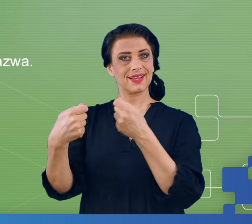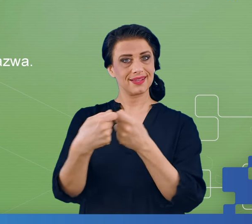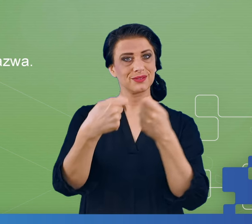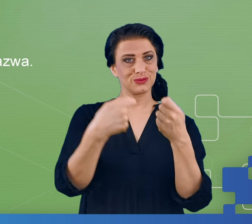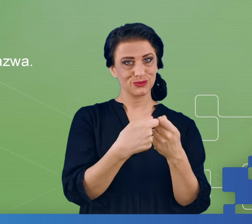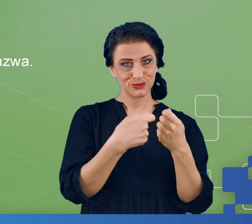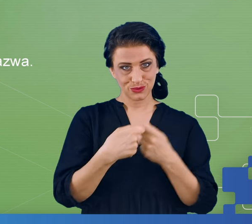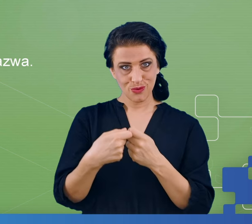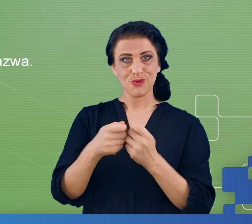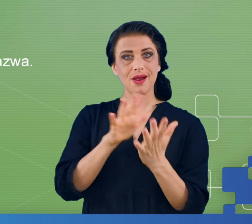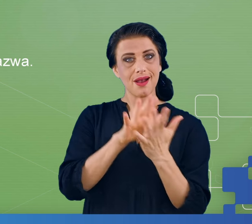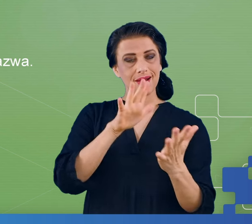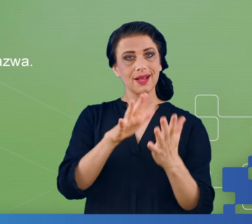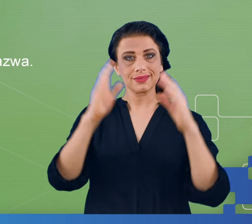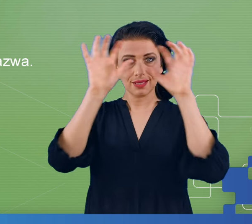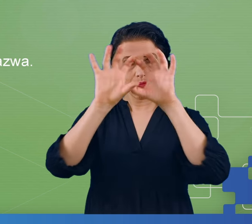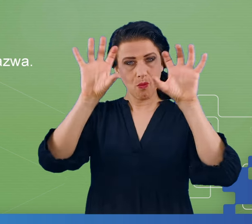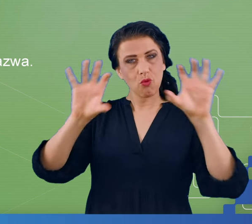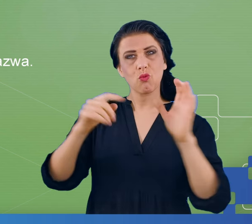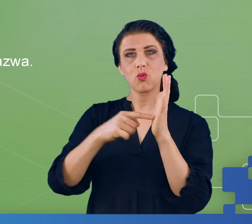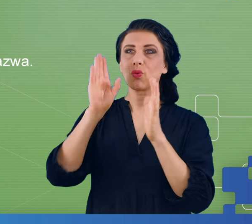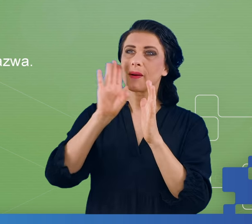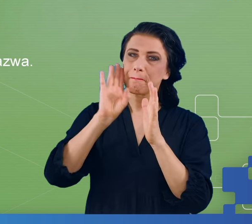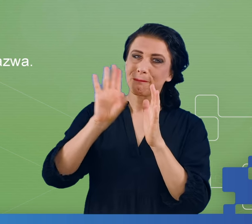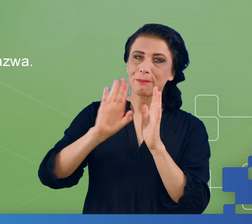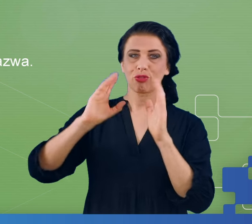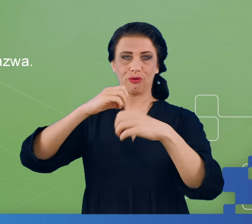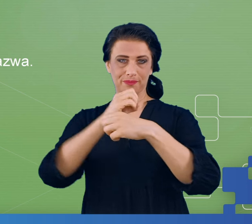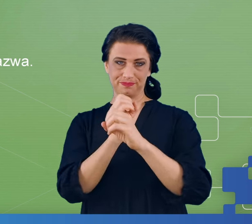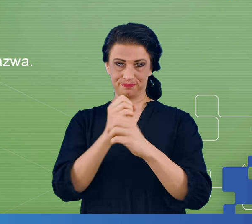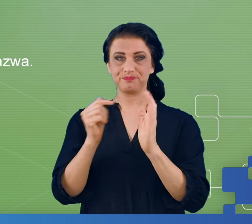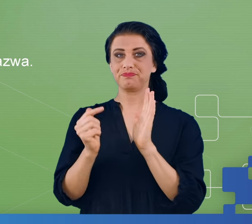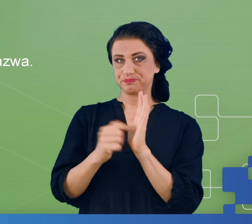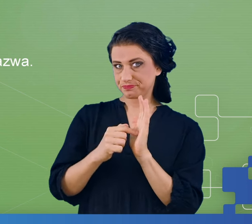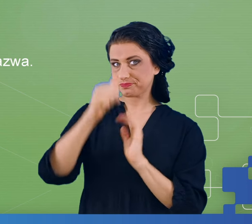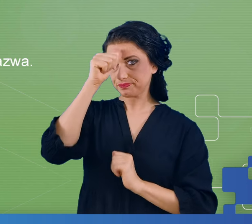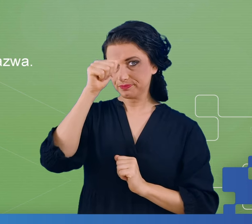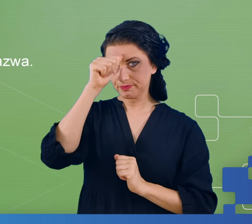mózgowej mogłyby się pojawić. Te eksperymenty to był eksperyment, który nazywa się Digit span